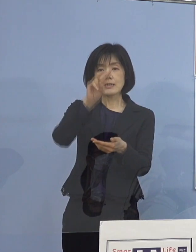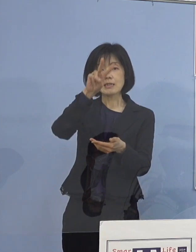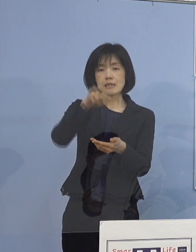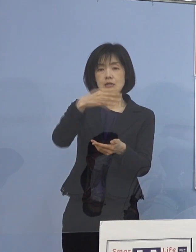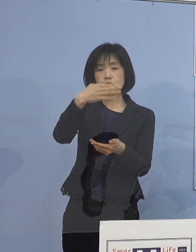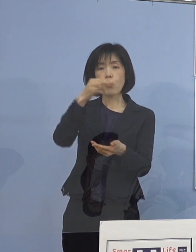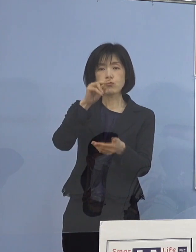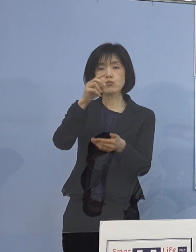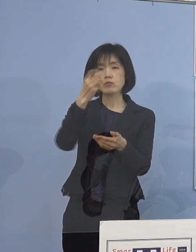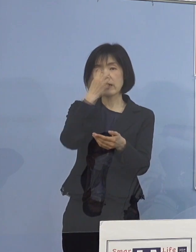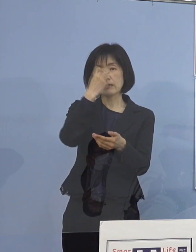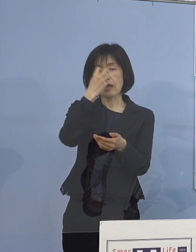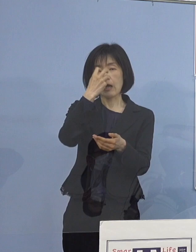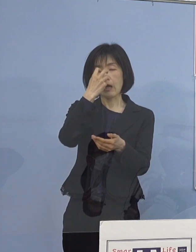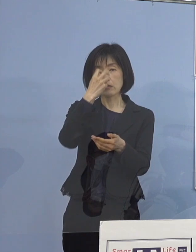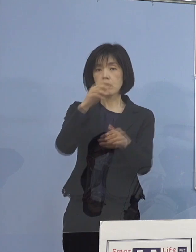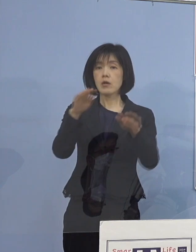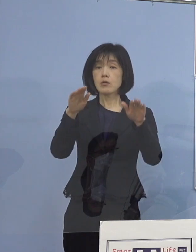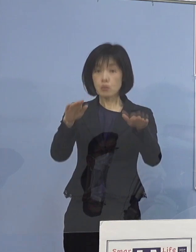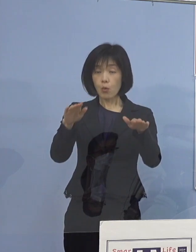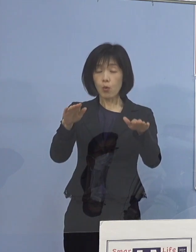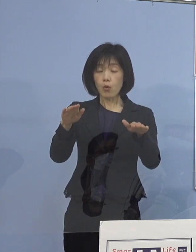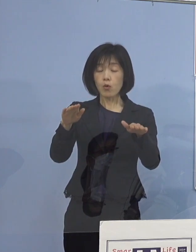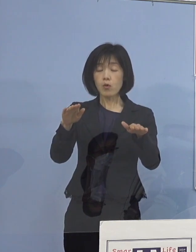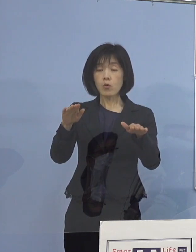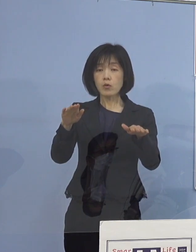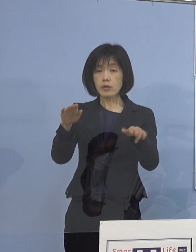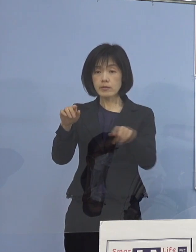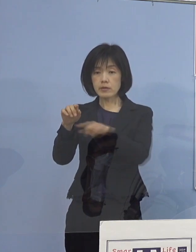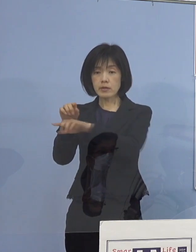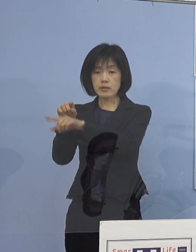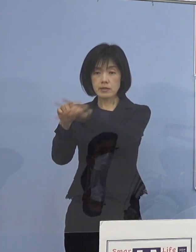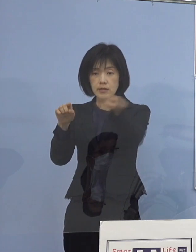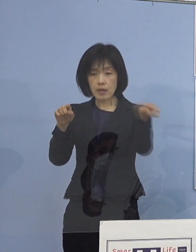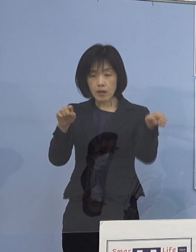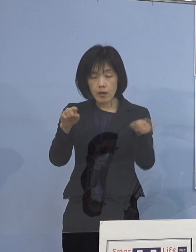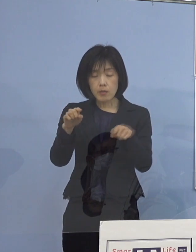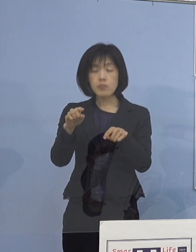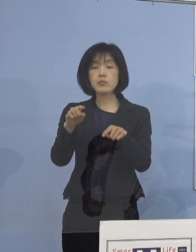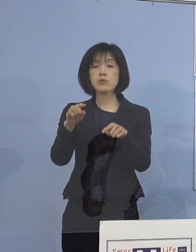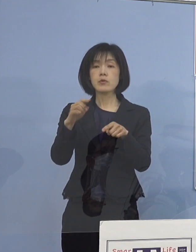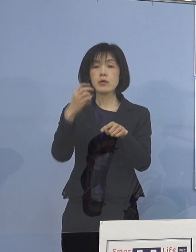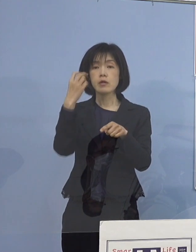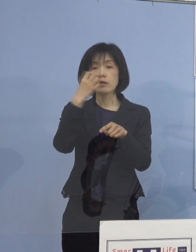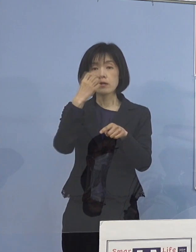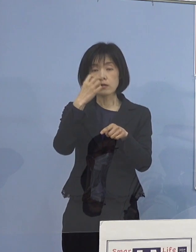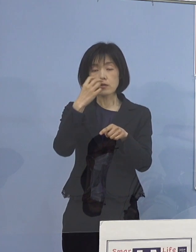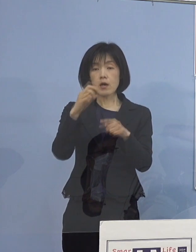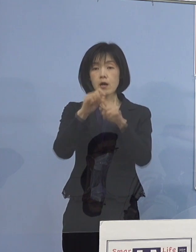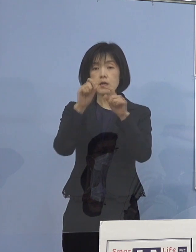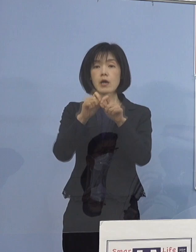本日中には 全員の検査結果が判明する見込みと